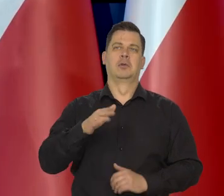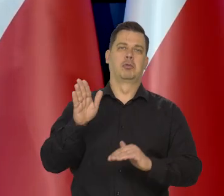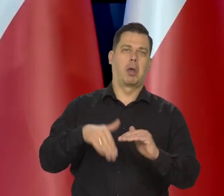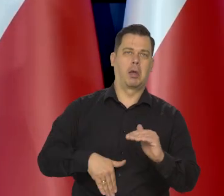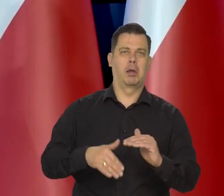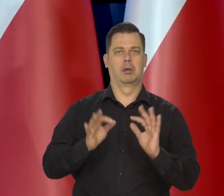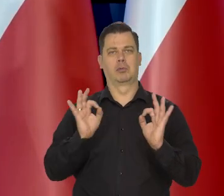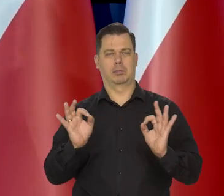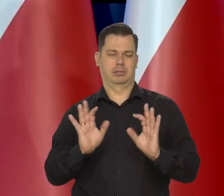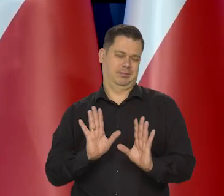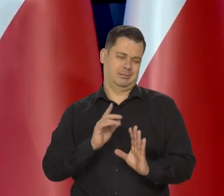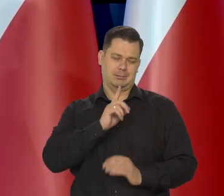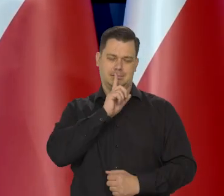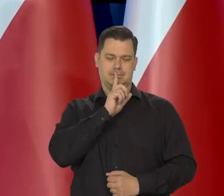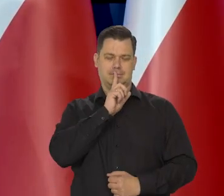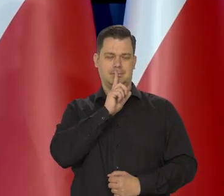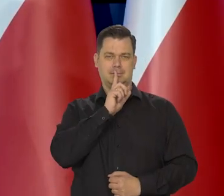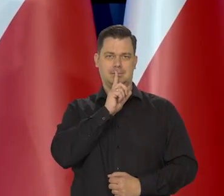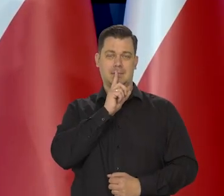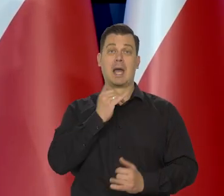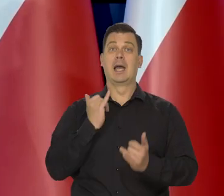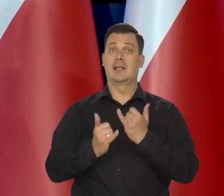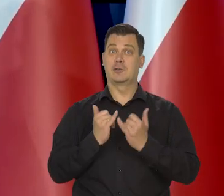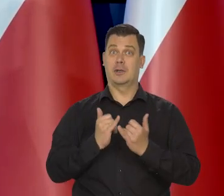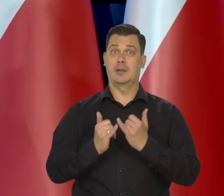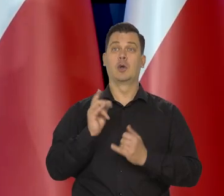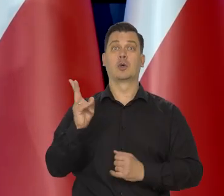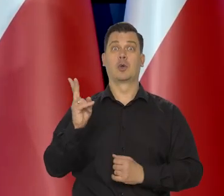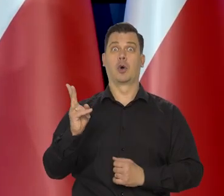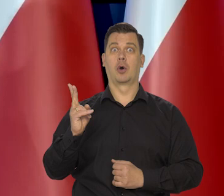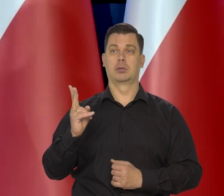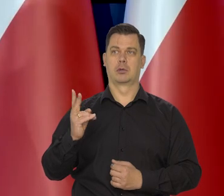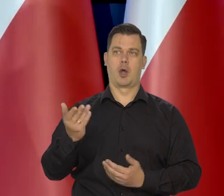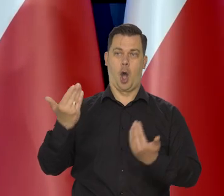natomiast jak ktoś się wypowiada na temat tego, co jest w kompetencjach NBP-u, to jestem.